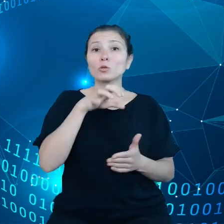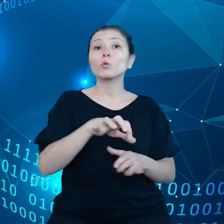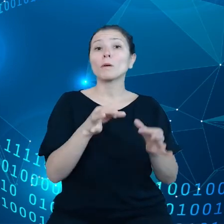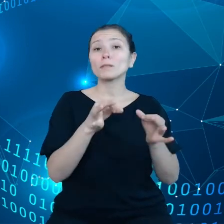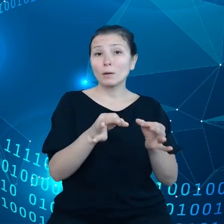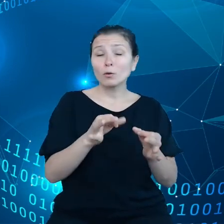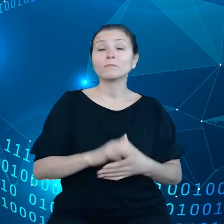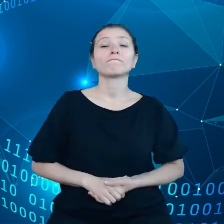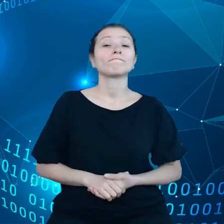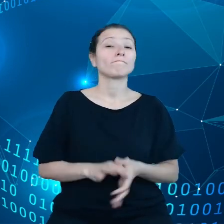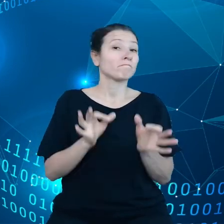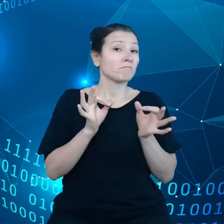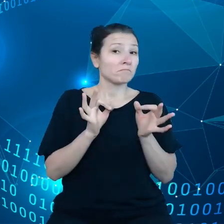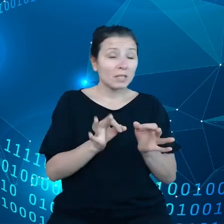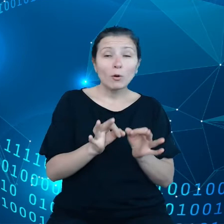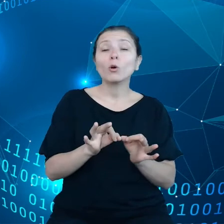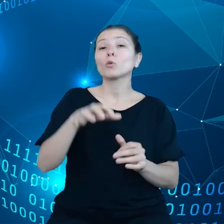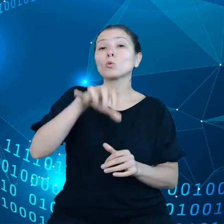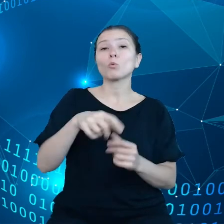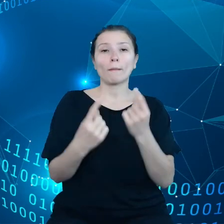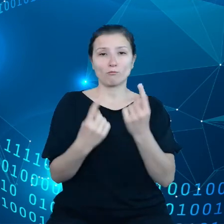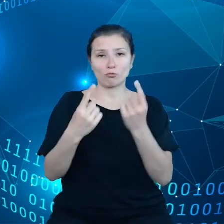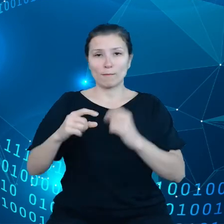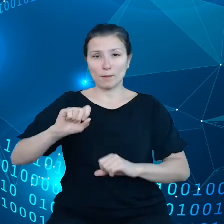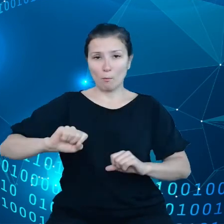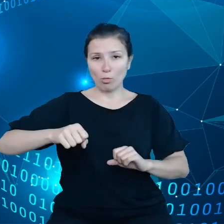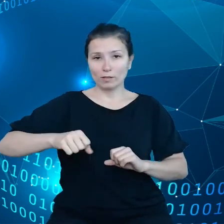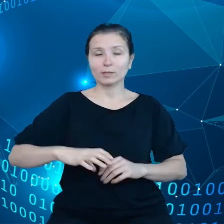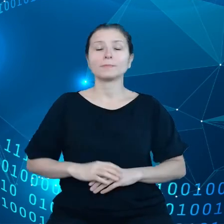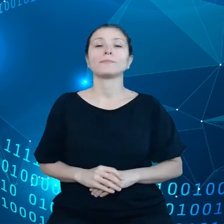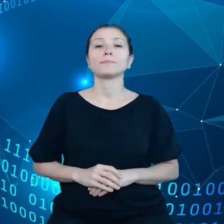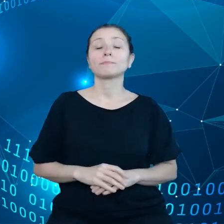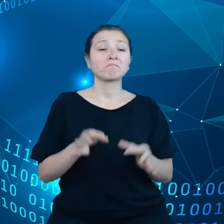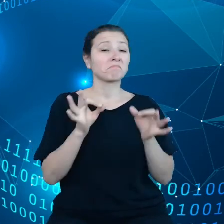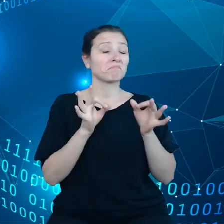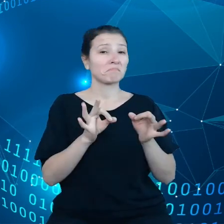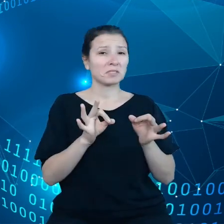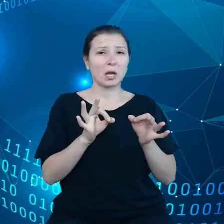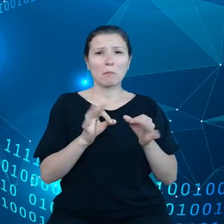Weźmy samochody, przemysł motoryzacyjny. Samochody są coraz bardziej ze sobą skomunikowane.